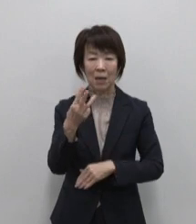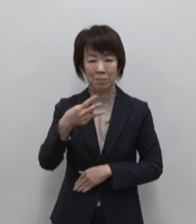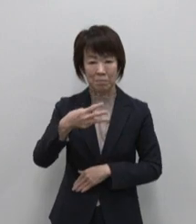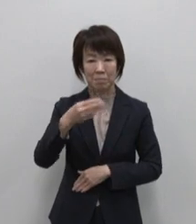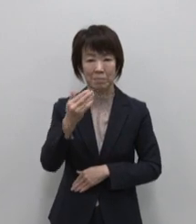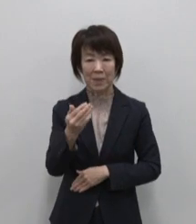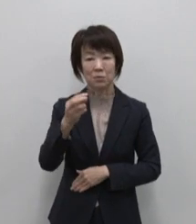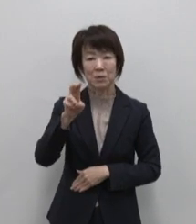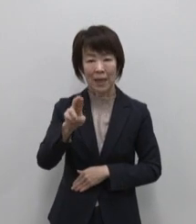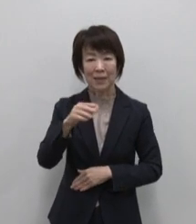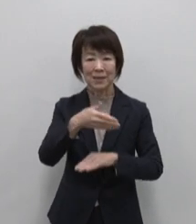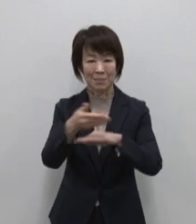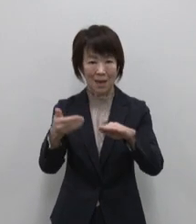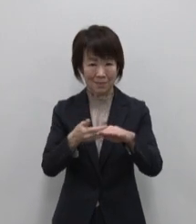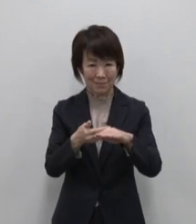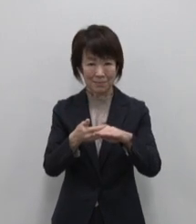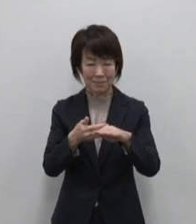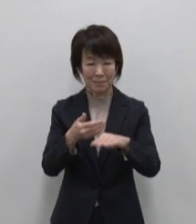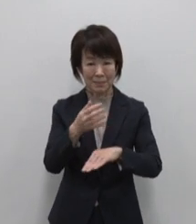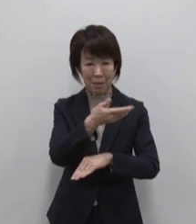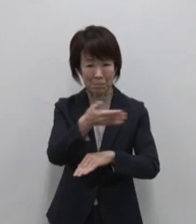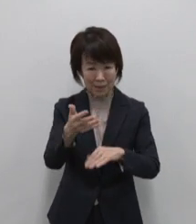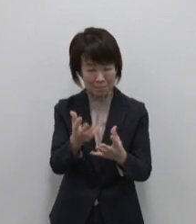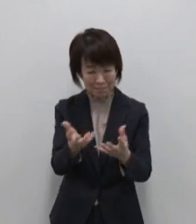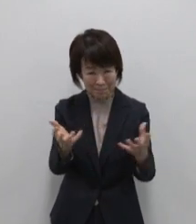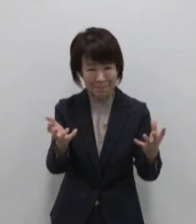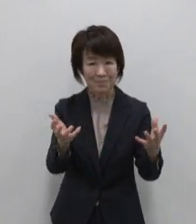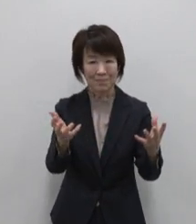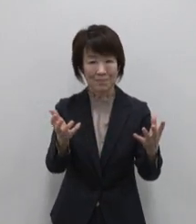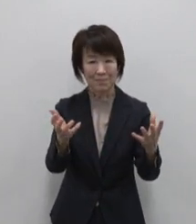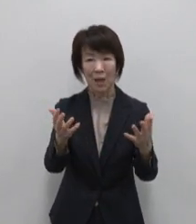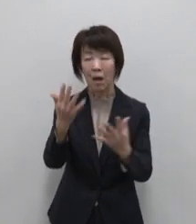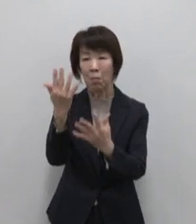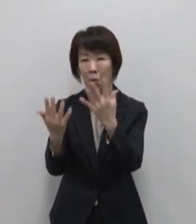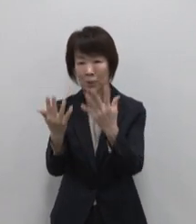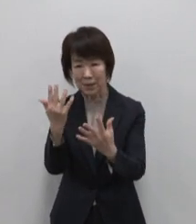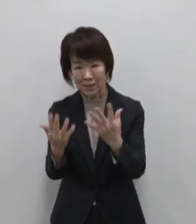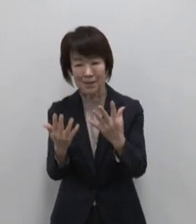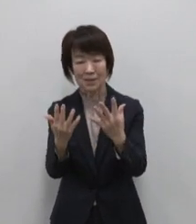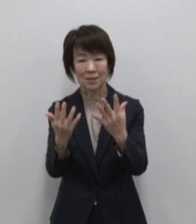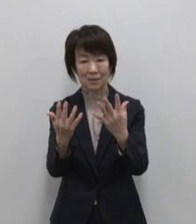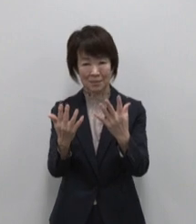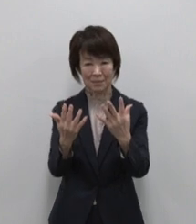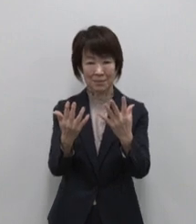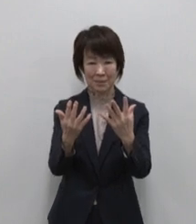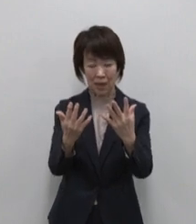こんこんと湧き出す豊かな水 巨樹の森そして島の周囲にはイルカが泳ぐ